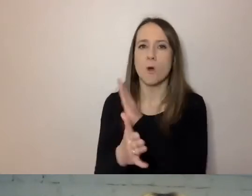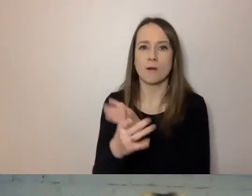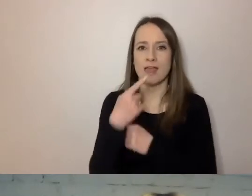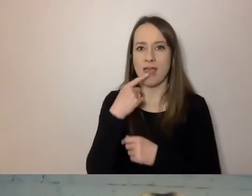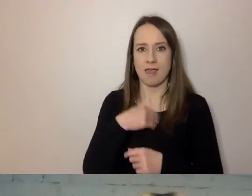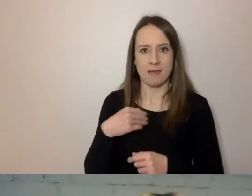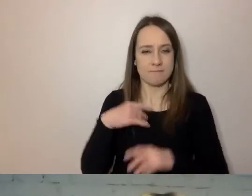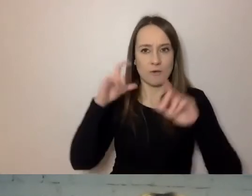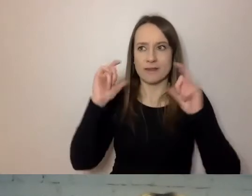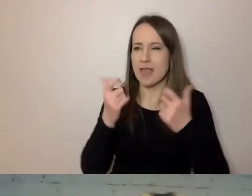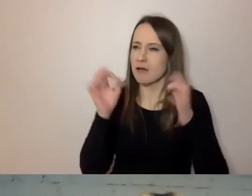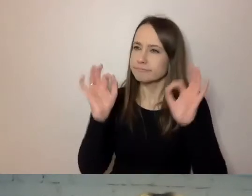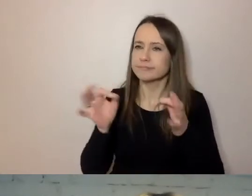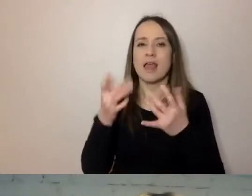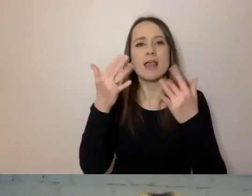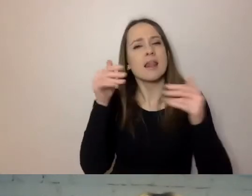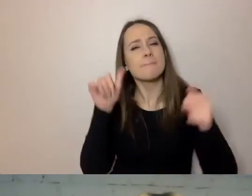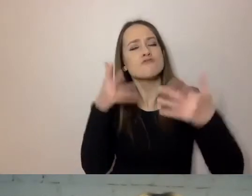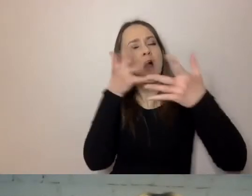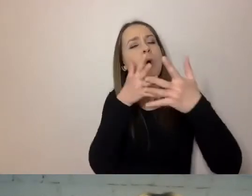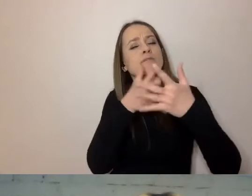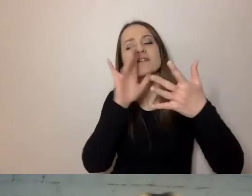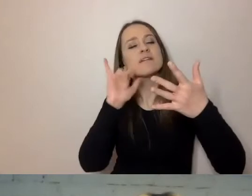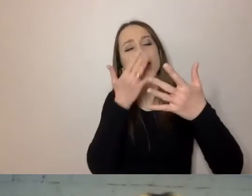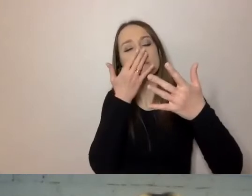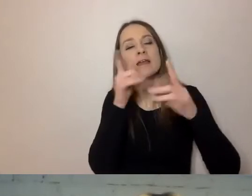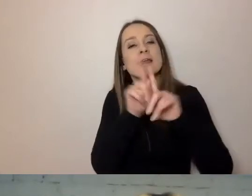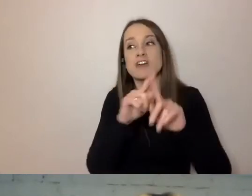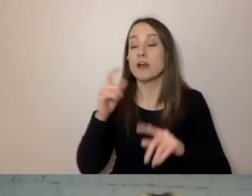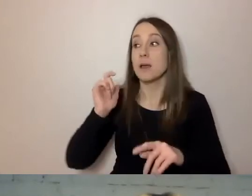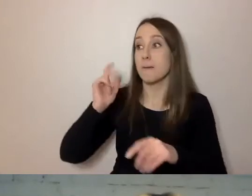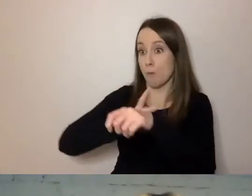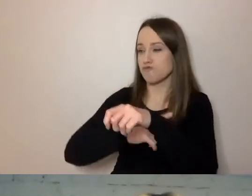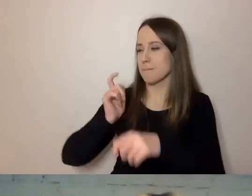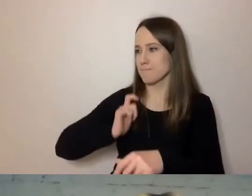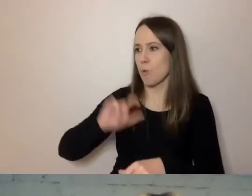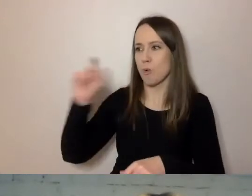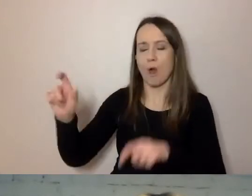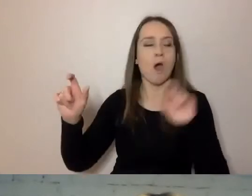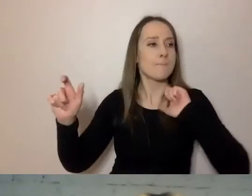Na ile punktów można go ocenić i porównać dokumenty z jednego, drugiego biura, jednej, drugiej dzielnicy.